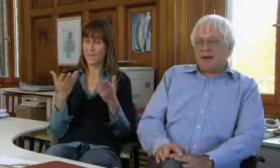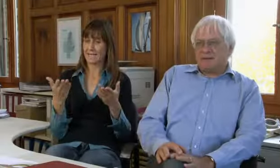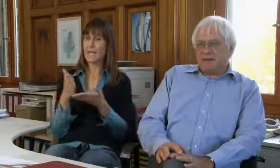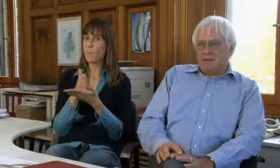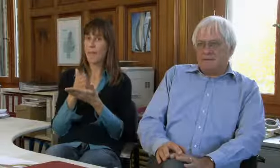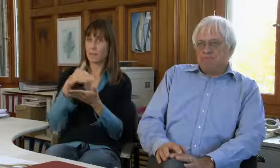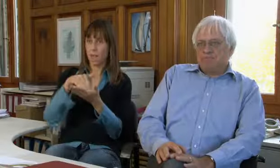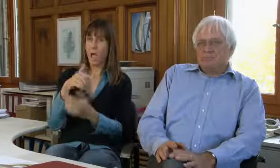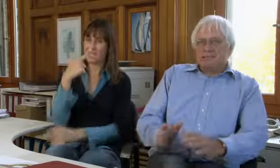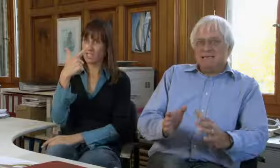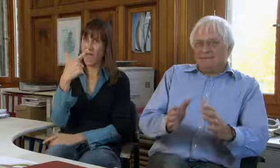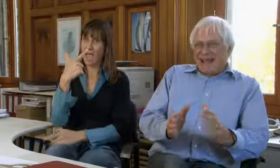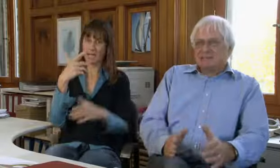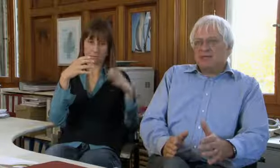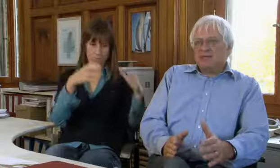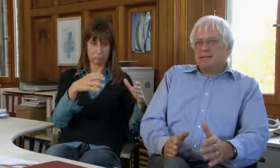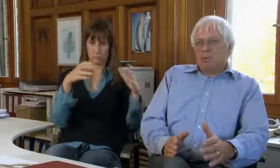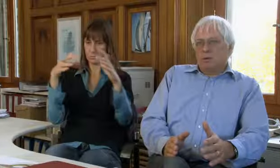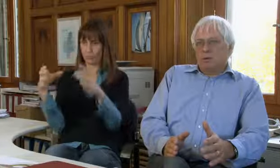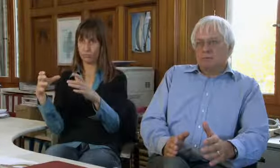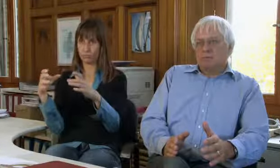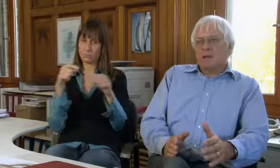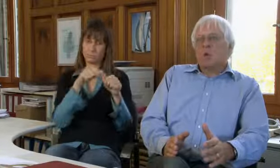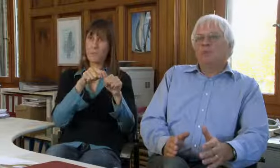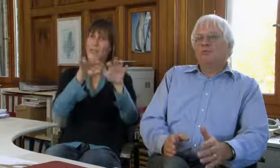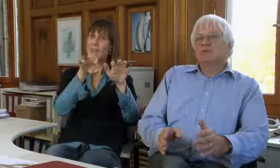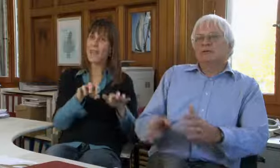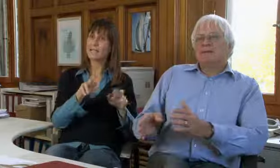procom hat im Moment zwei grosse Standbeine.